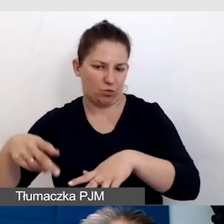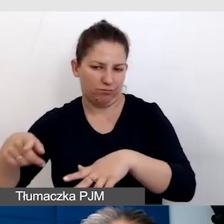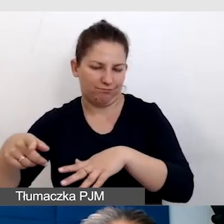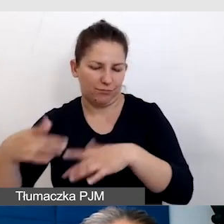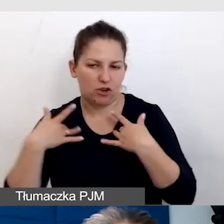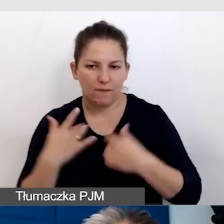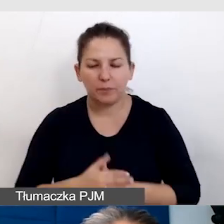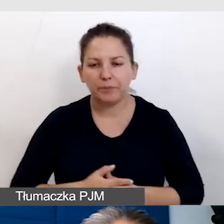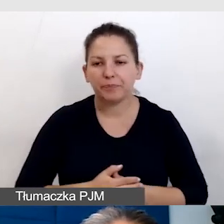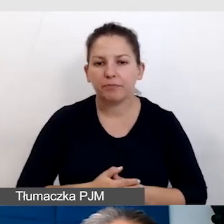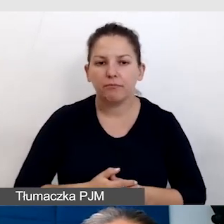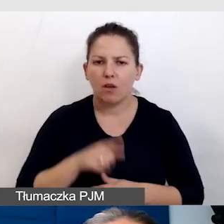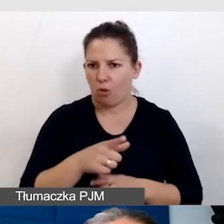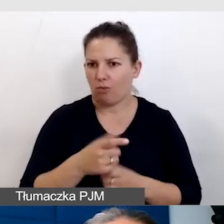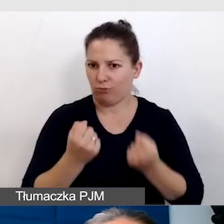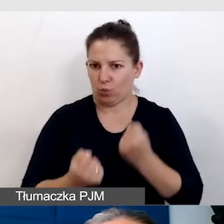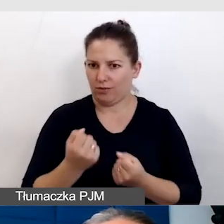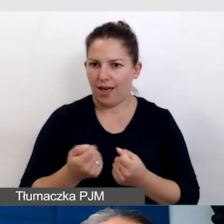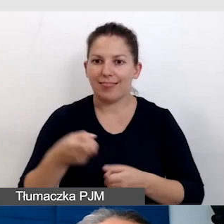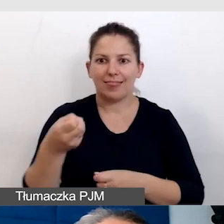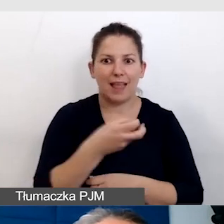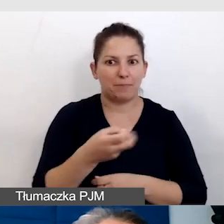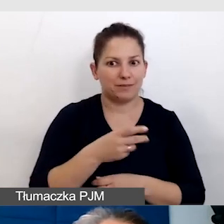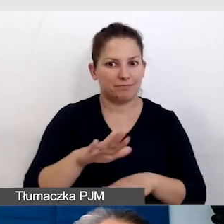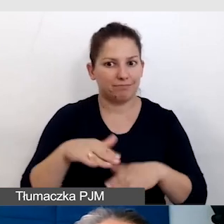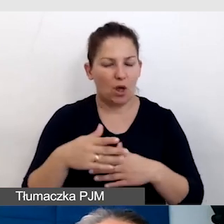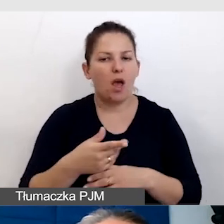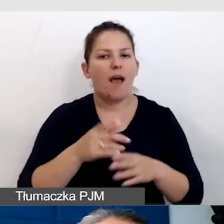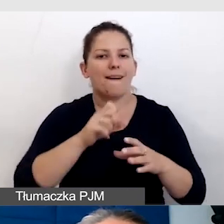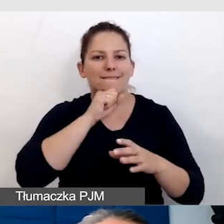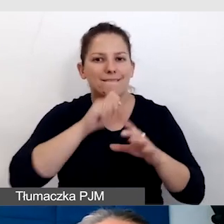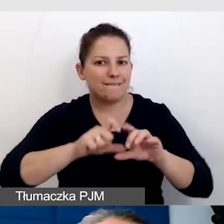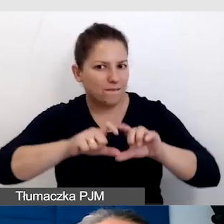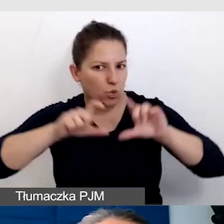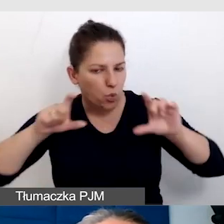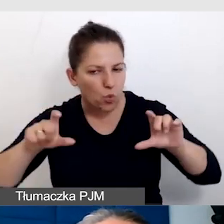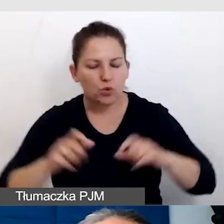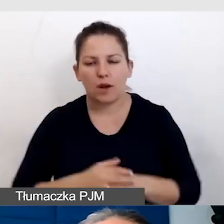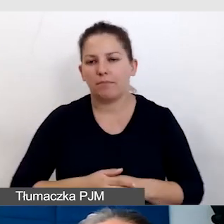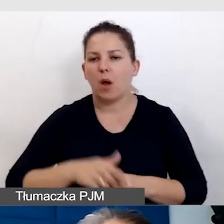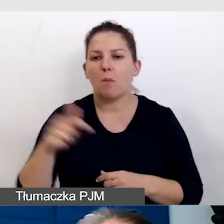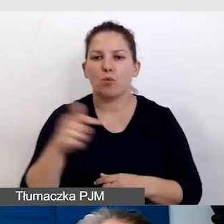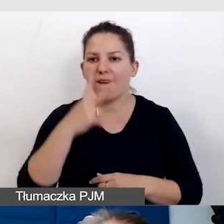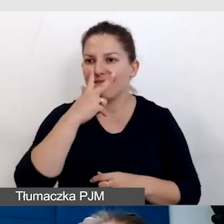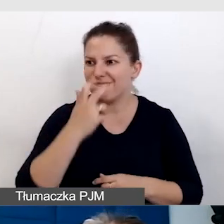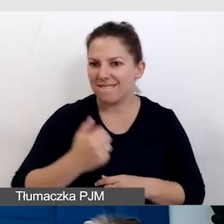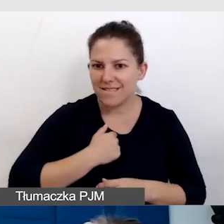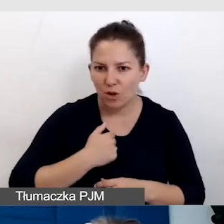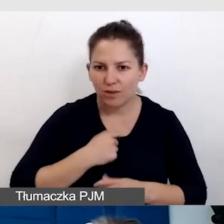To jest wyzwanie, bo napisy muszą być wystarczająco duże, muszą być widoczne dla ludzi na scenie,